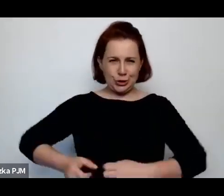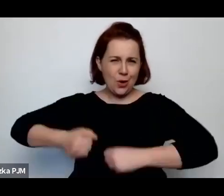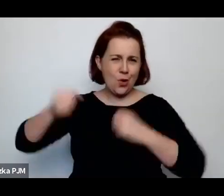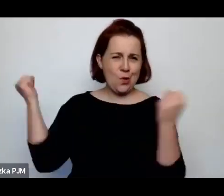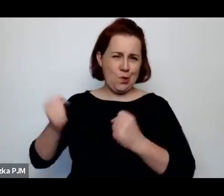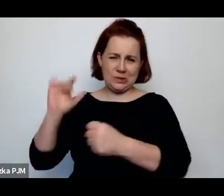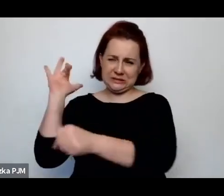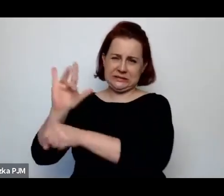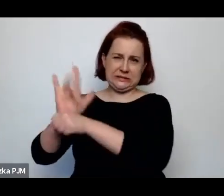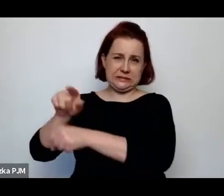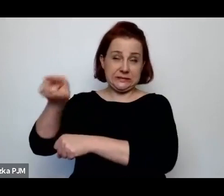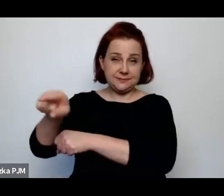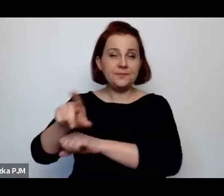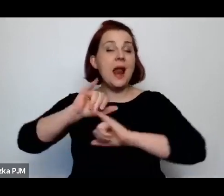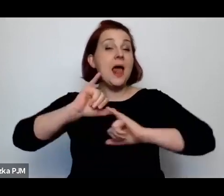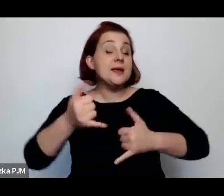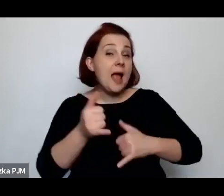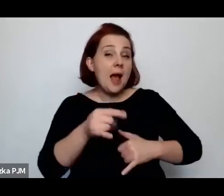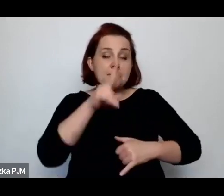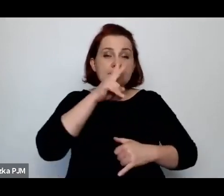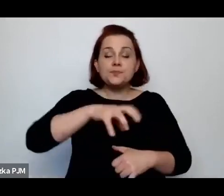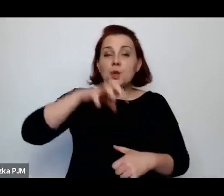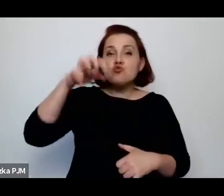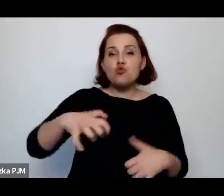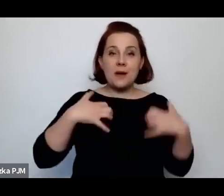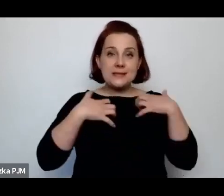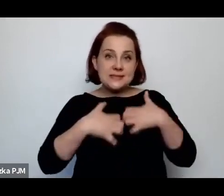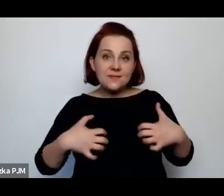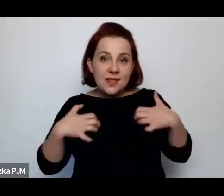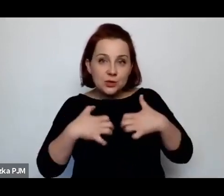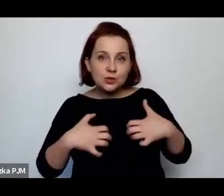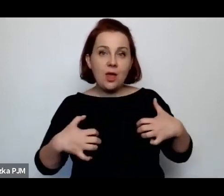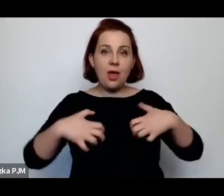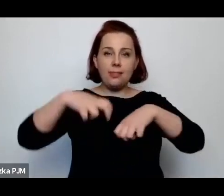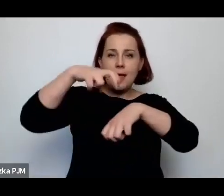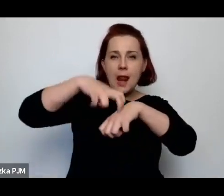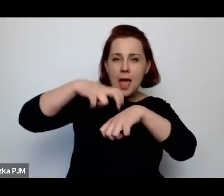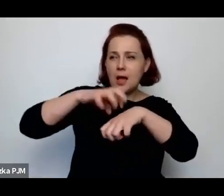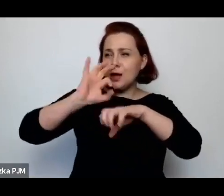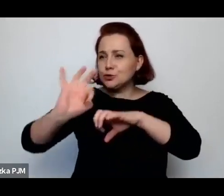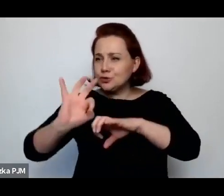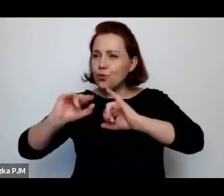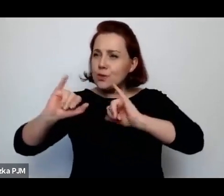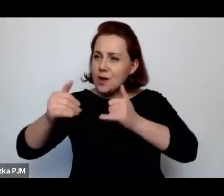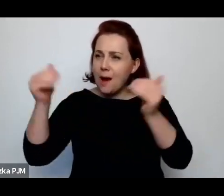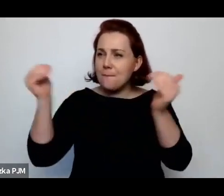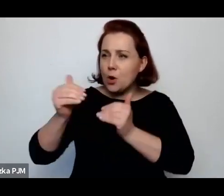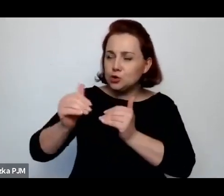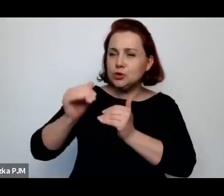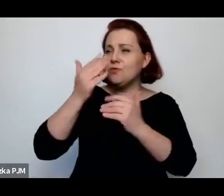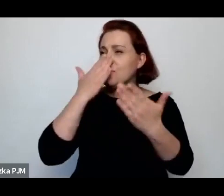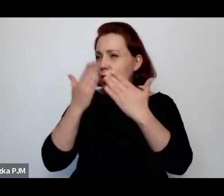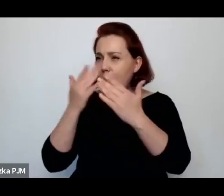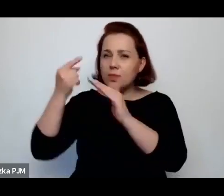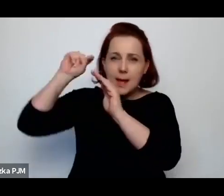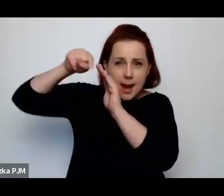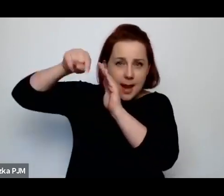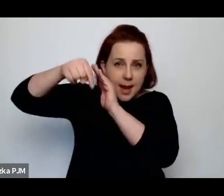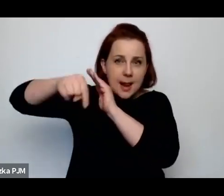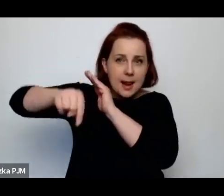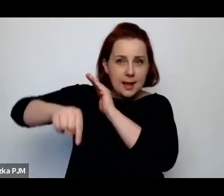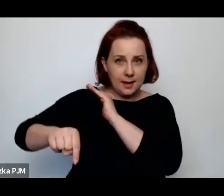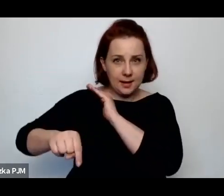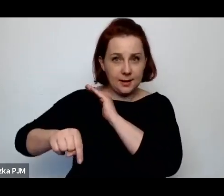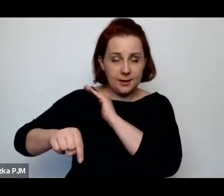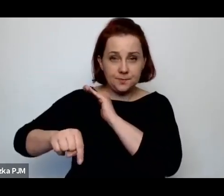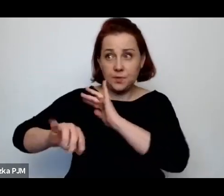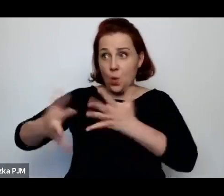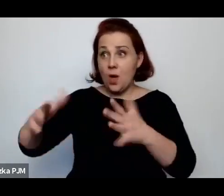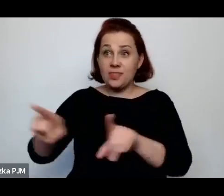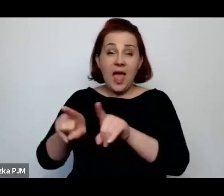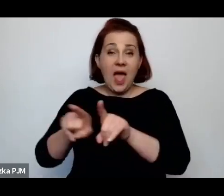w te weterynaryjne możliwości i w ogóle cały ten system gospodarczy, rolniczy